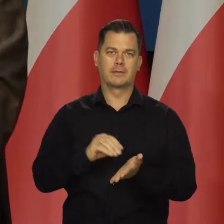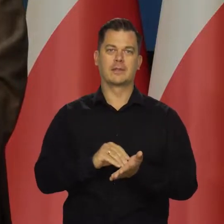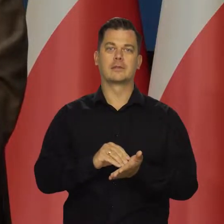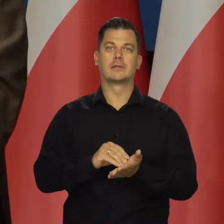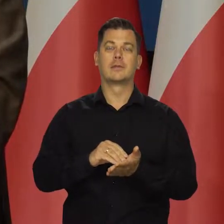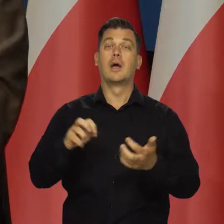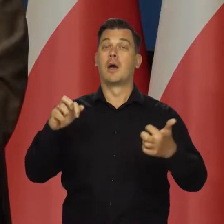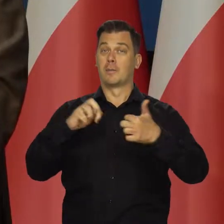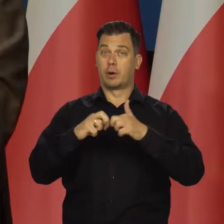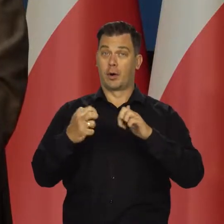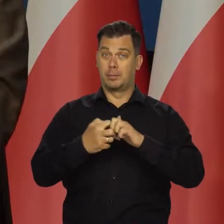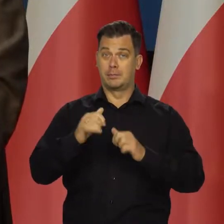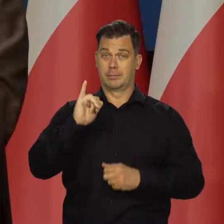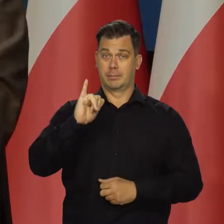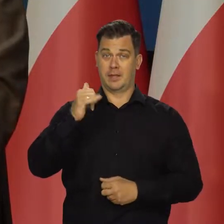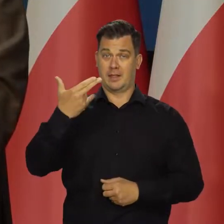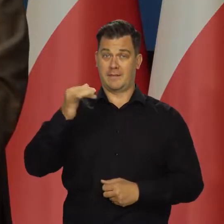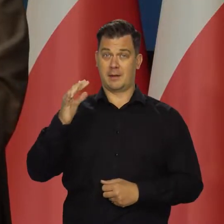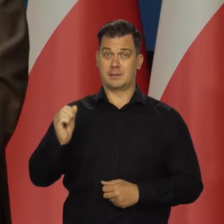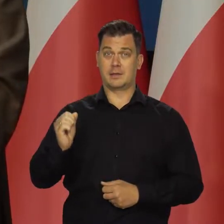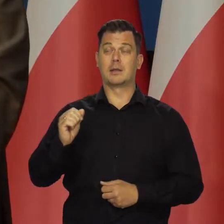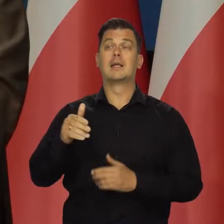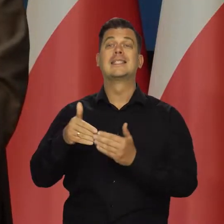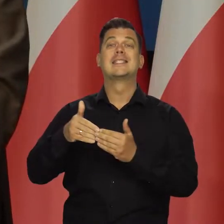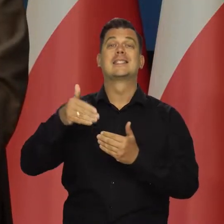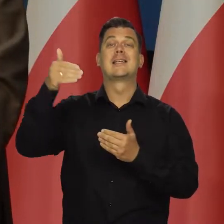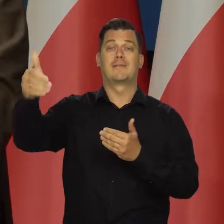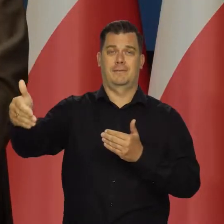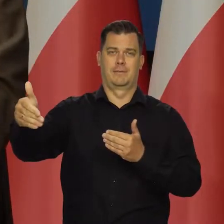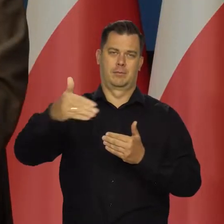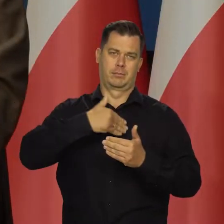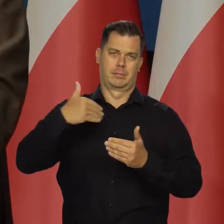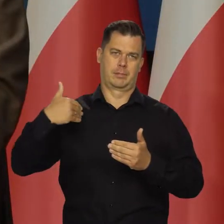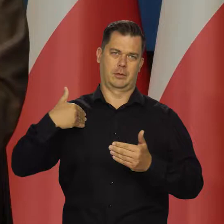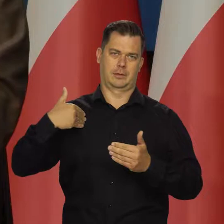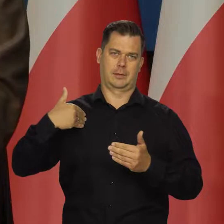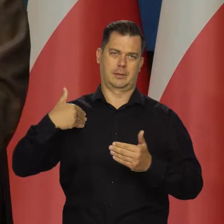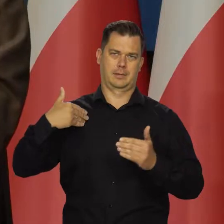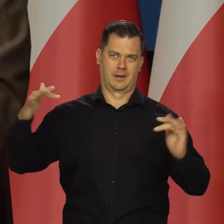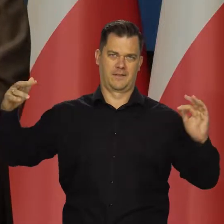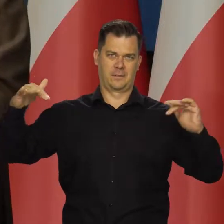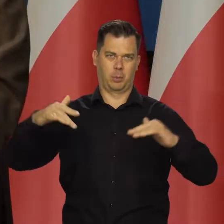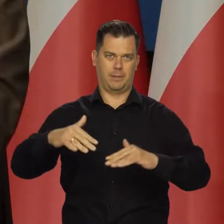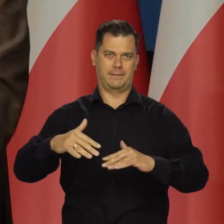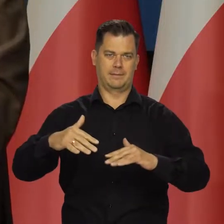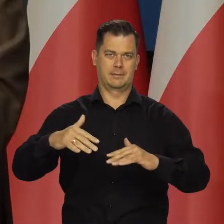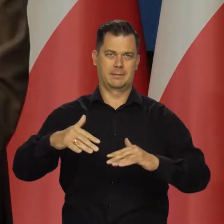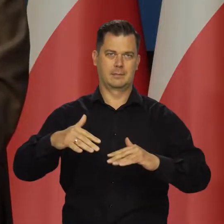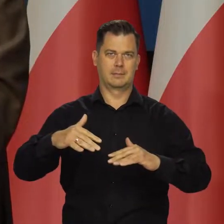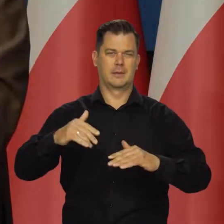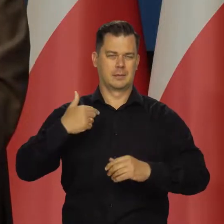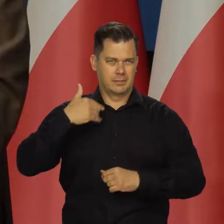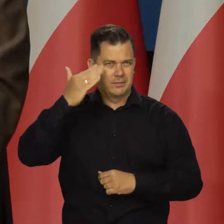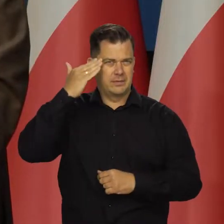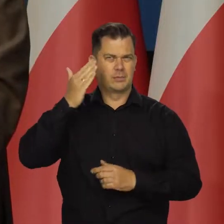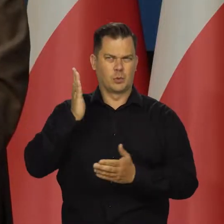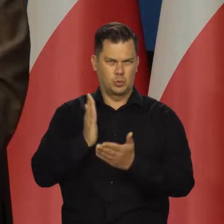Problem inflacji przychodzi z zewnątrz. Nadal, chociaż te czynniki wewnętrzne zostały uruchomione,